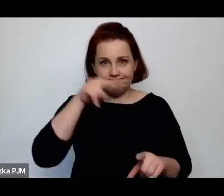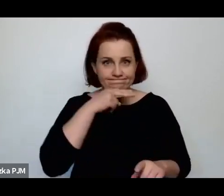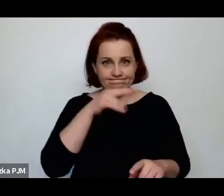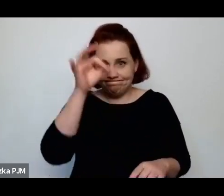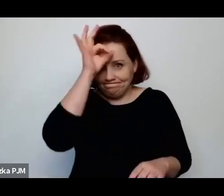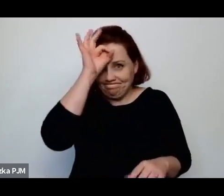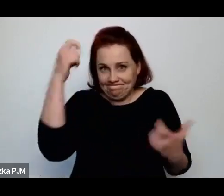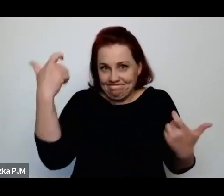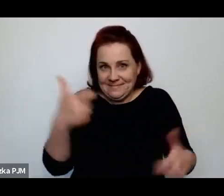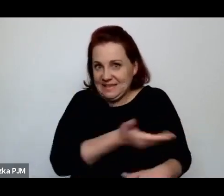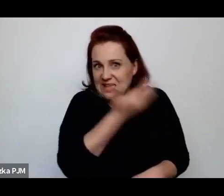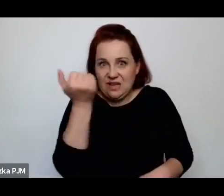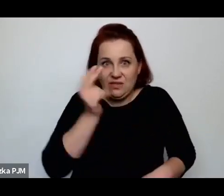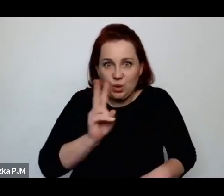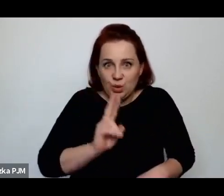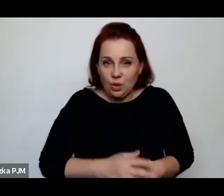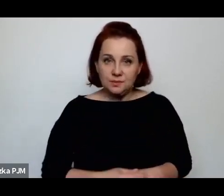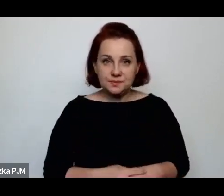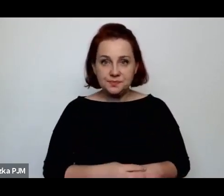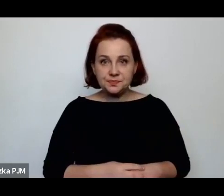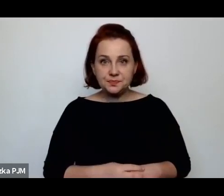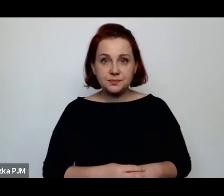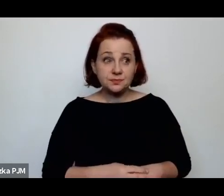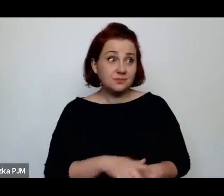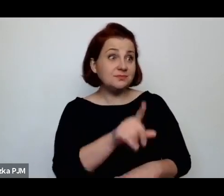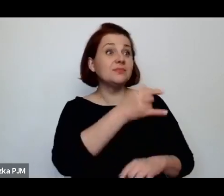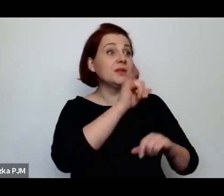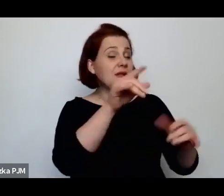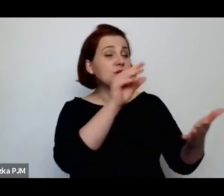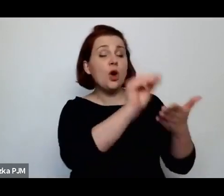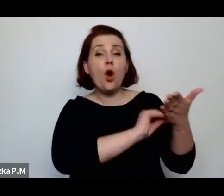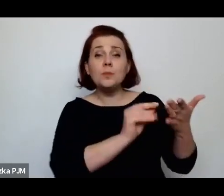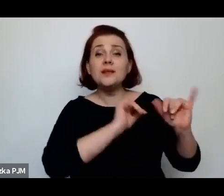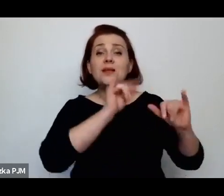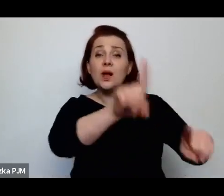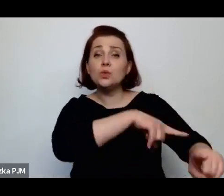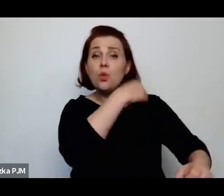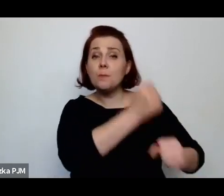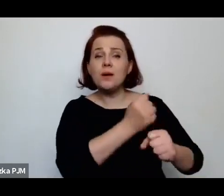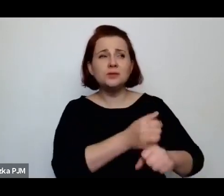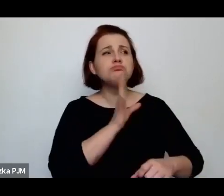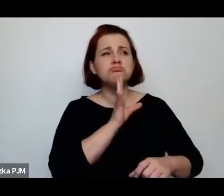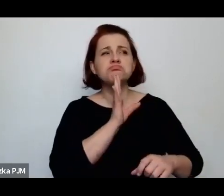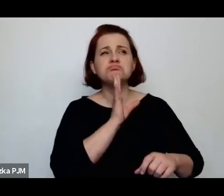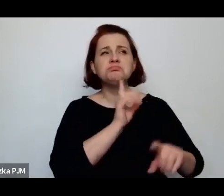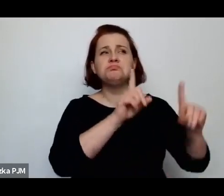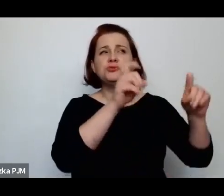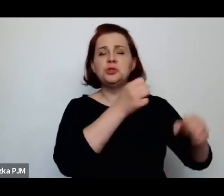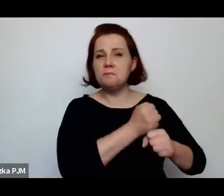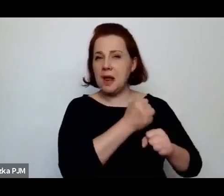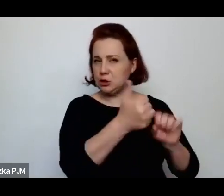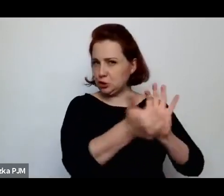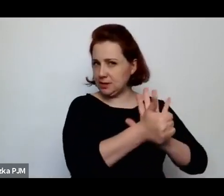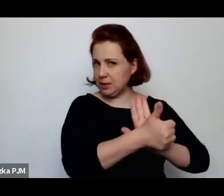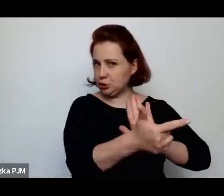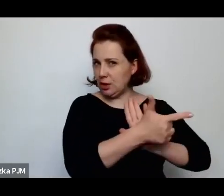jak długo pracowały (najczęściej zaczynały prace jako szesnasto, siedemnastoletnie dziewczynki)